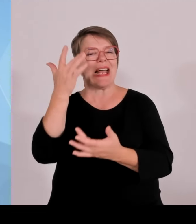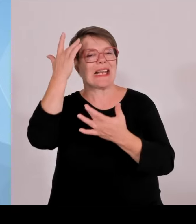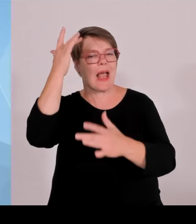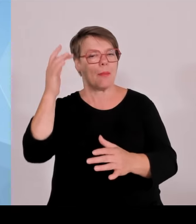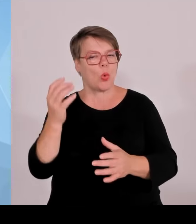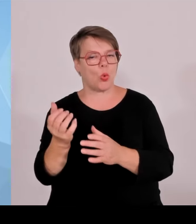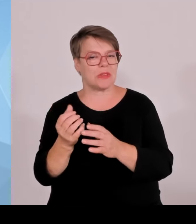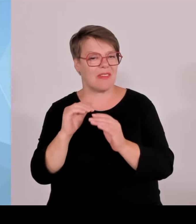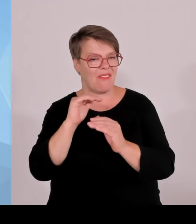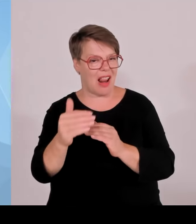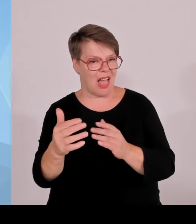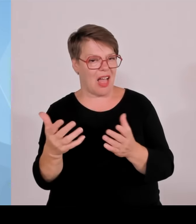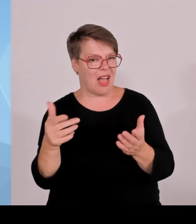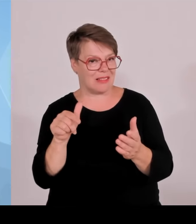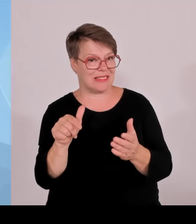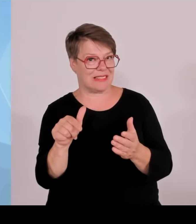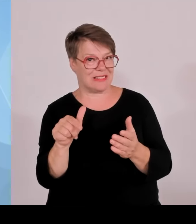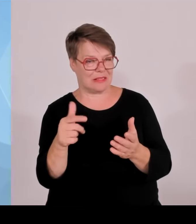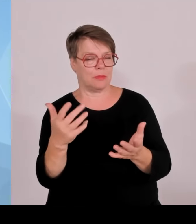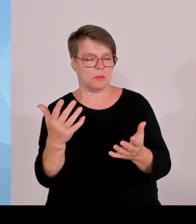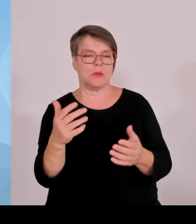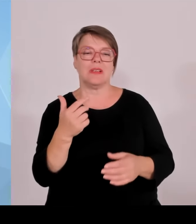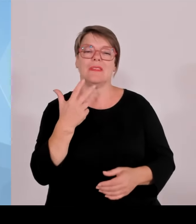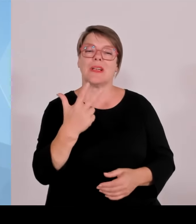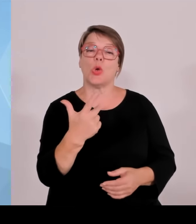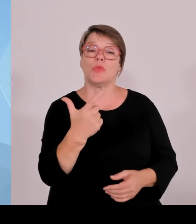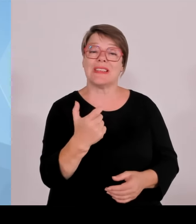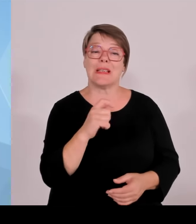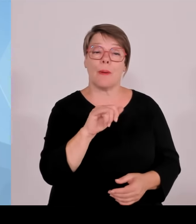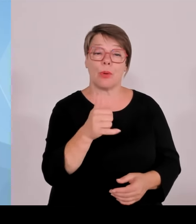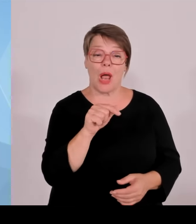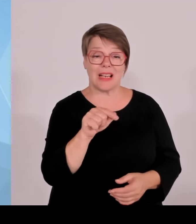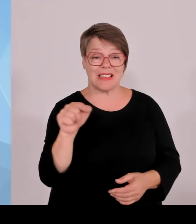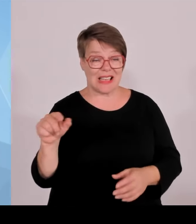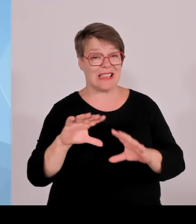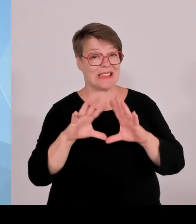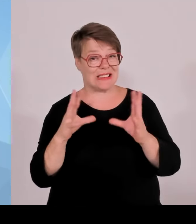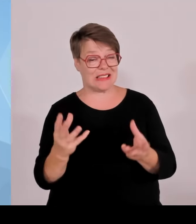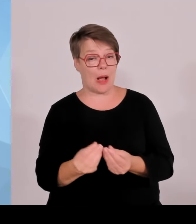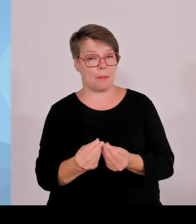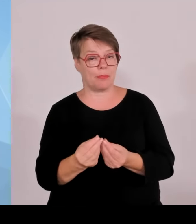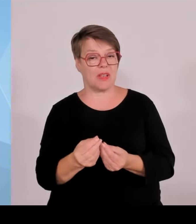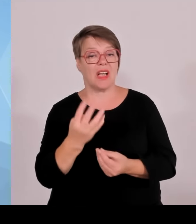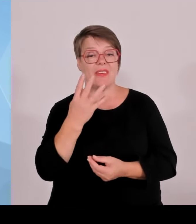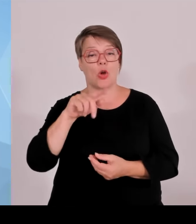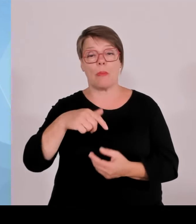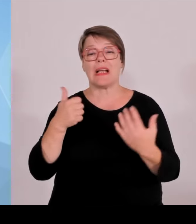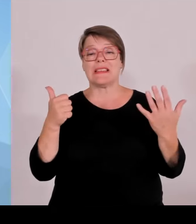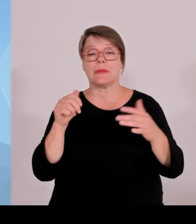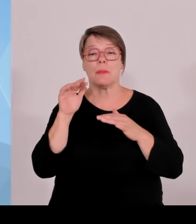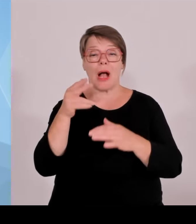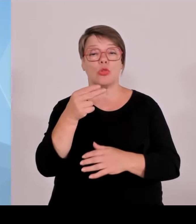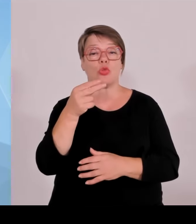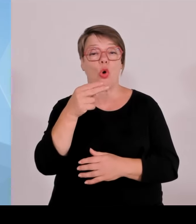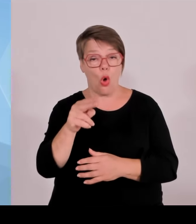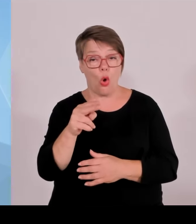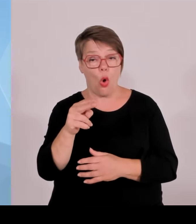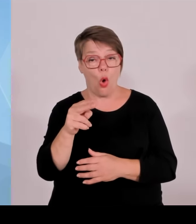in Niedersachsen 2 Milliarden, in NRW 305 Millionen. Da fragt man sich mit, mit welchem Blick und welchem